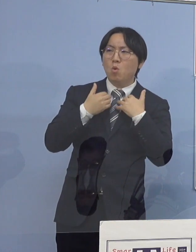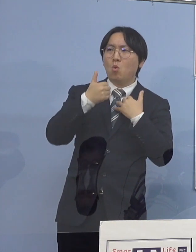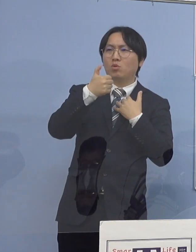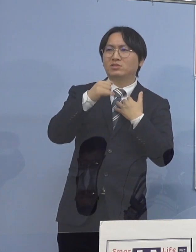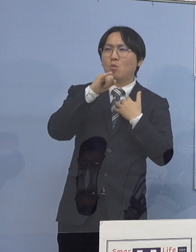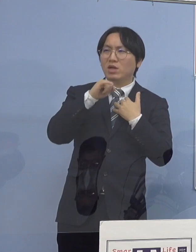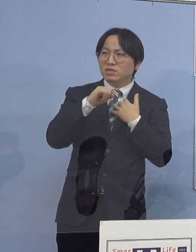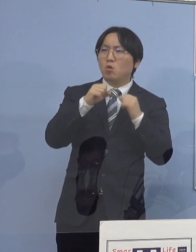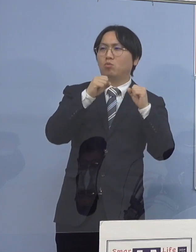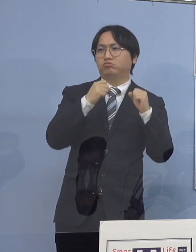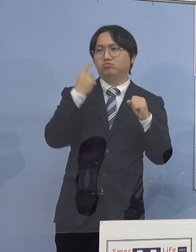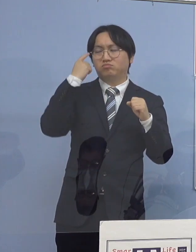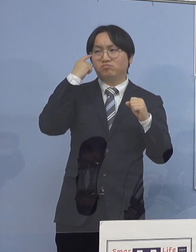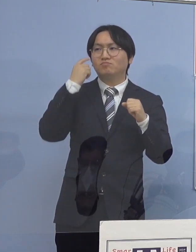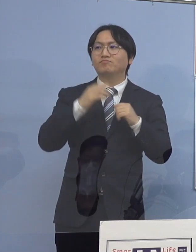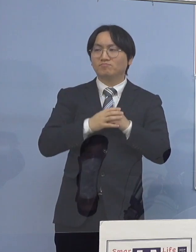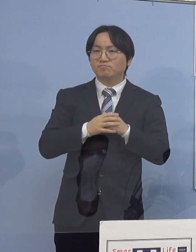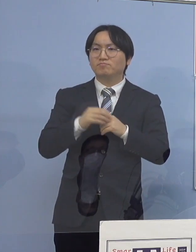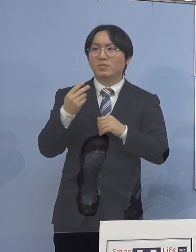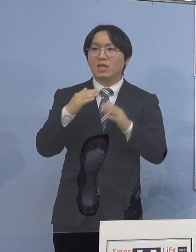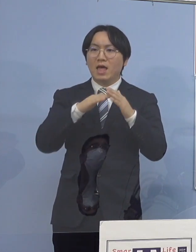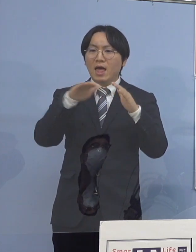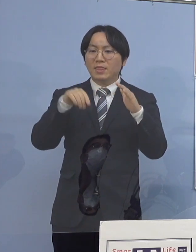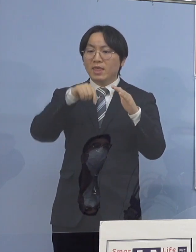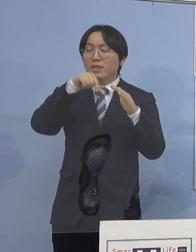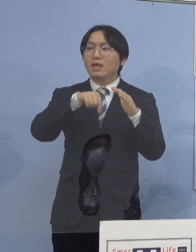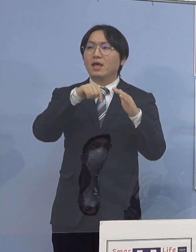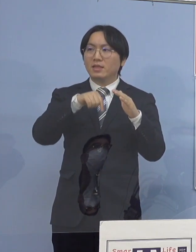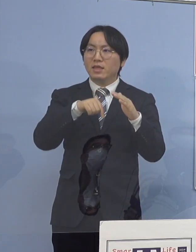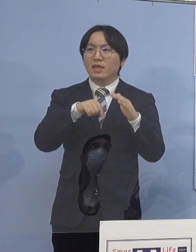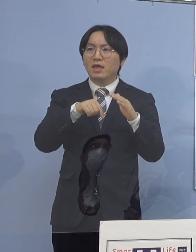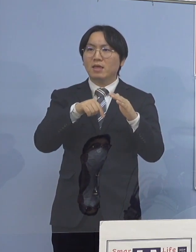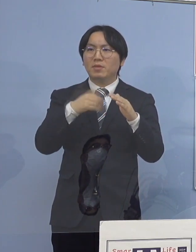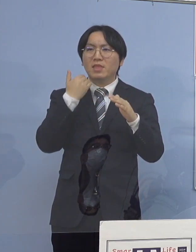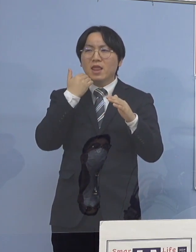あるいは家庭内でどなたかが持って それが子どもさんのところにいって